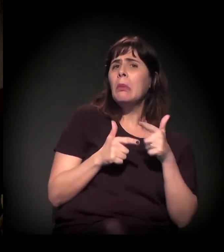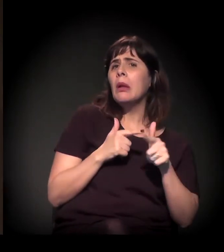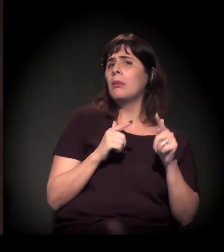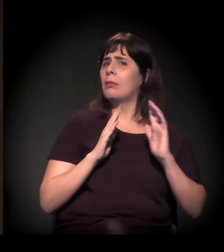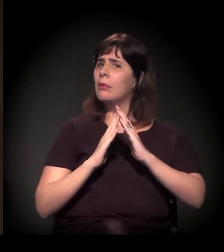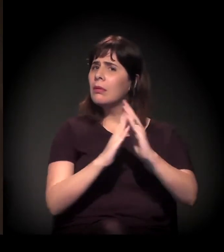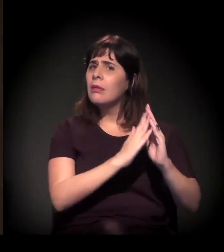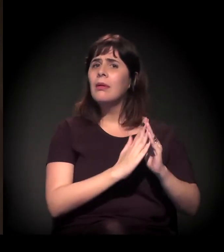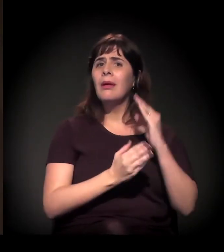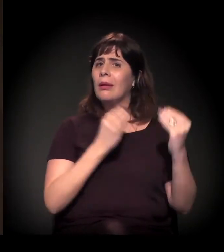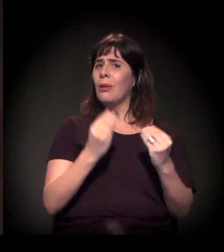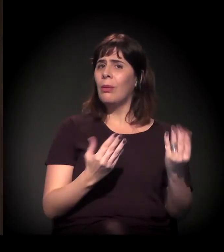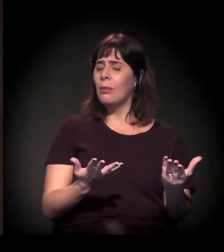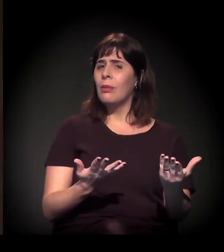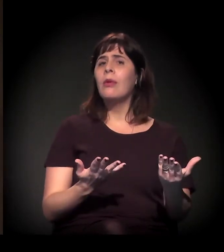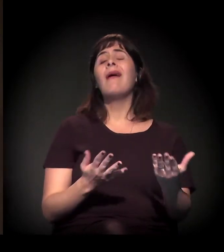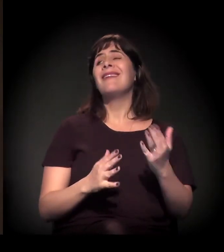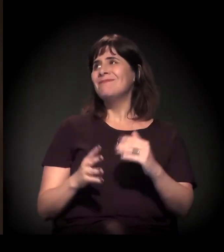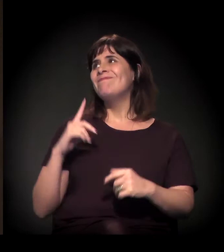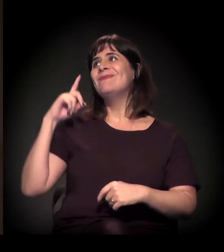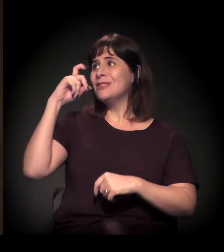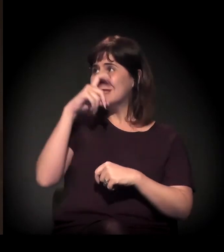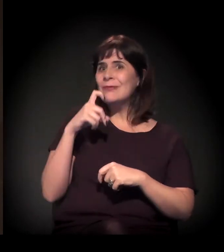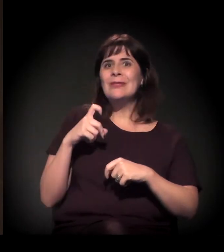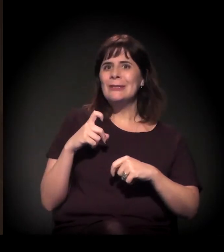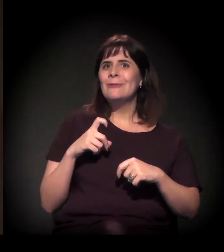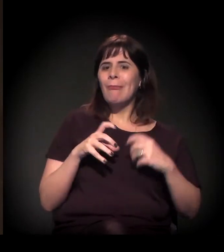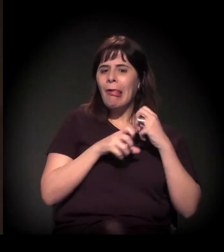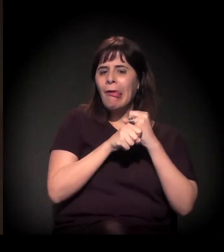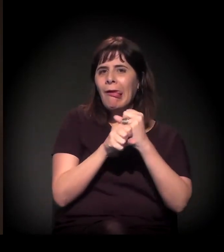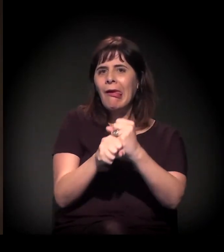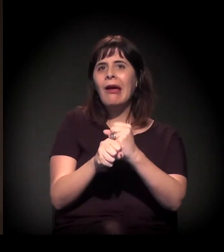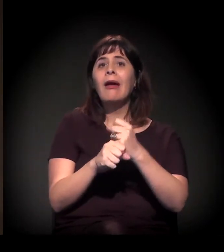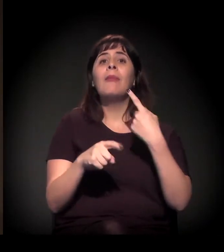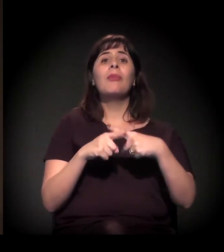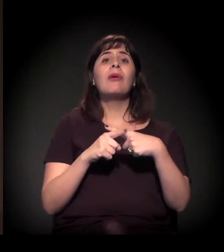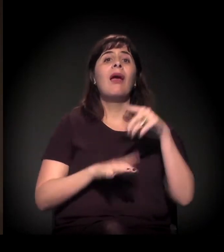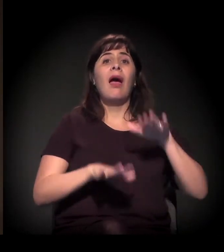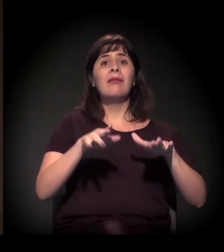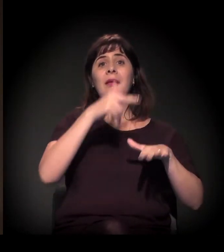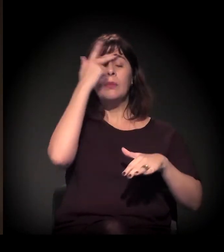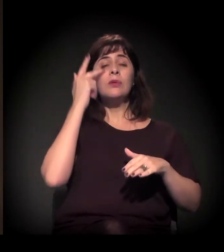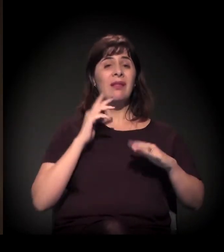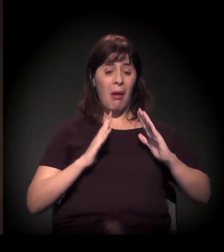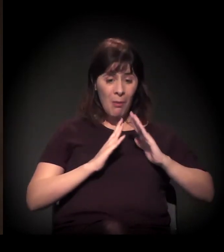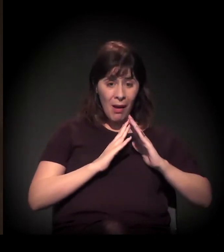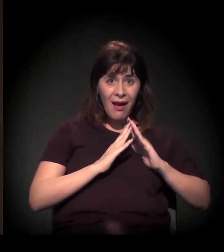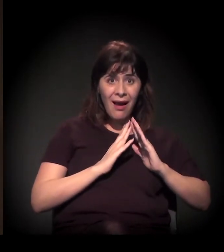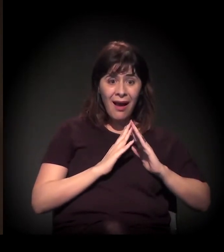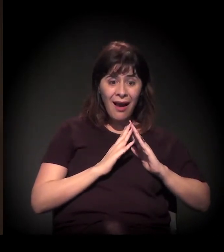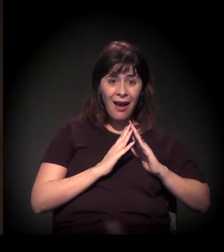porque às vezes a pessoa está precisando de uma moradia nova, mas também está numa condição precária. Então cruzar...